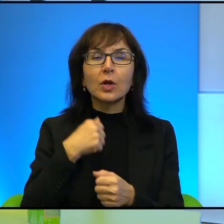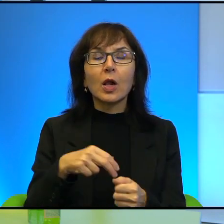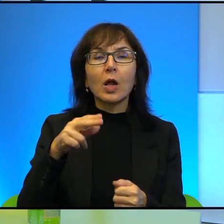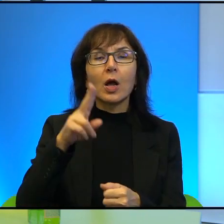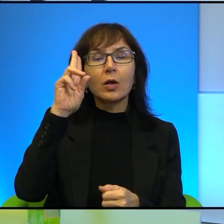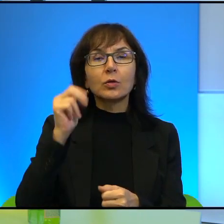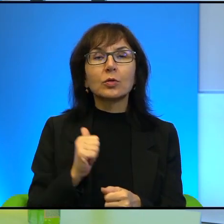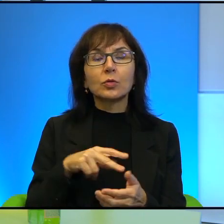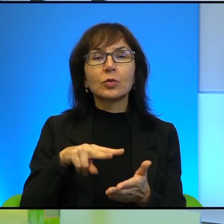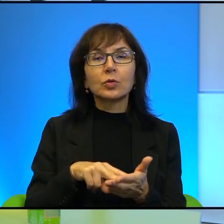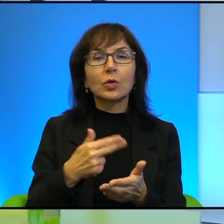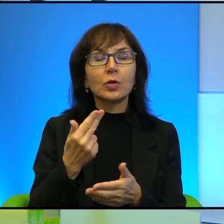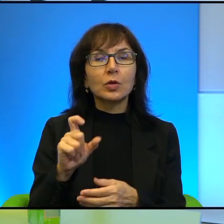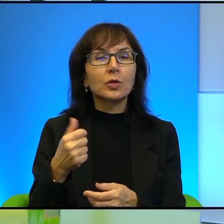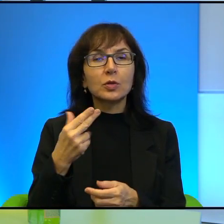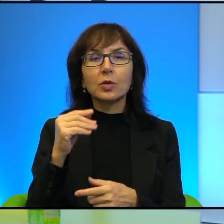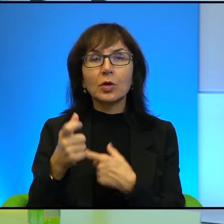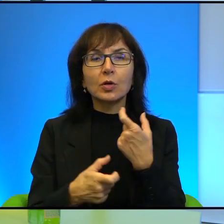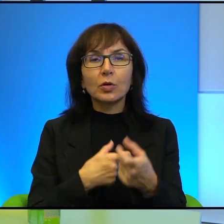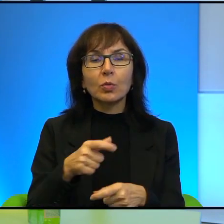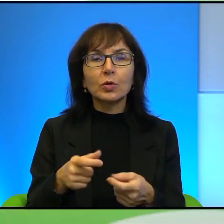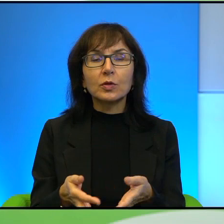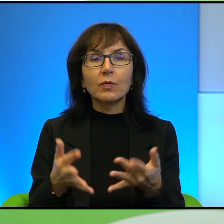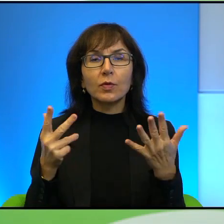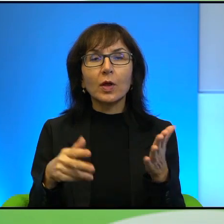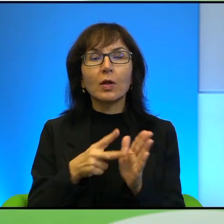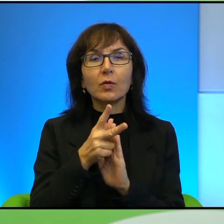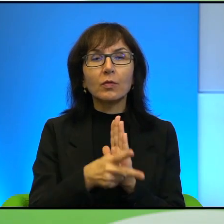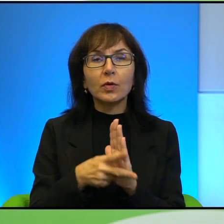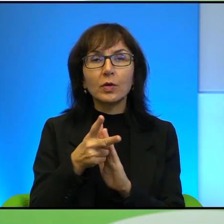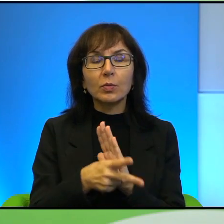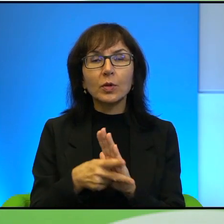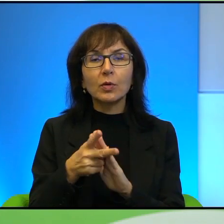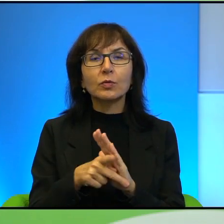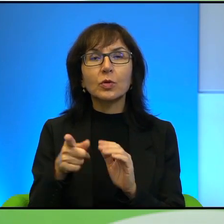To jest wiele filmików generalnie z Ahed Tamimi, ona później trafia